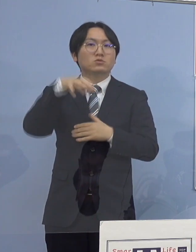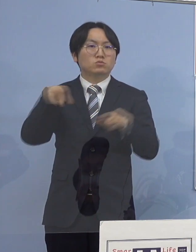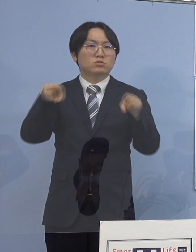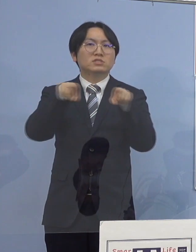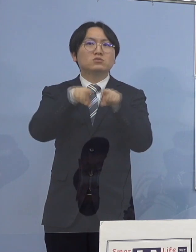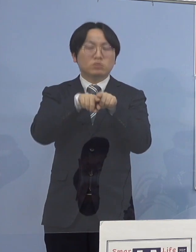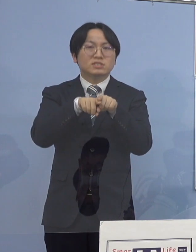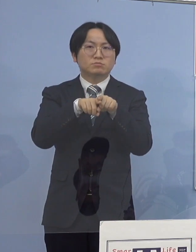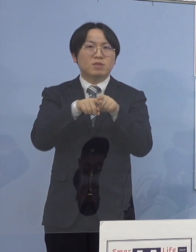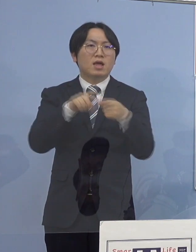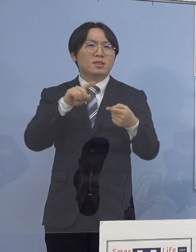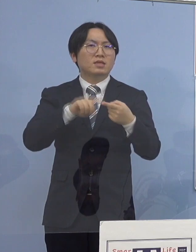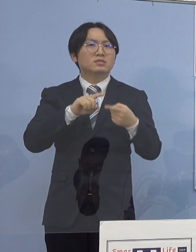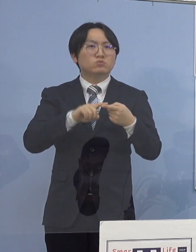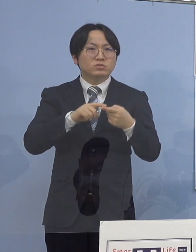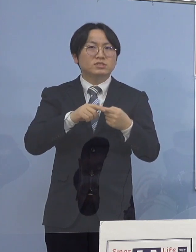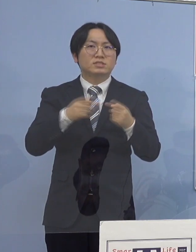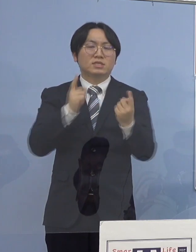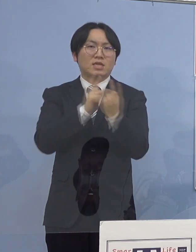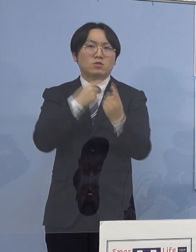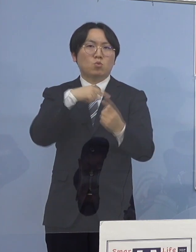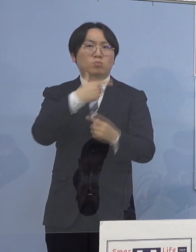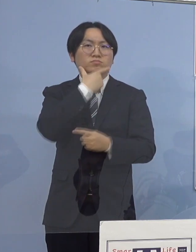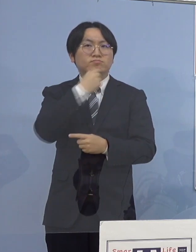ここで本日発表の医療機関職員